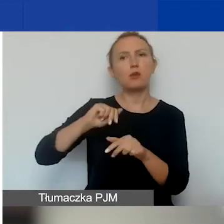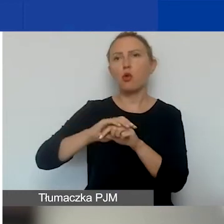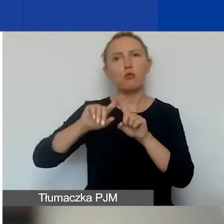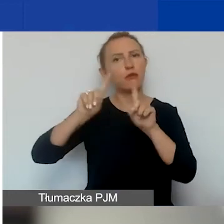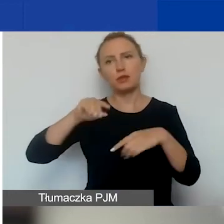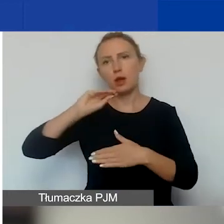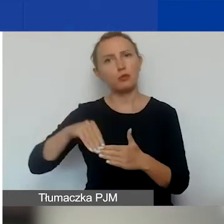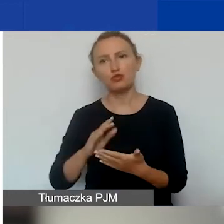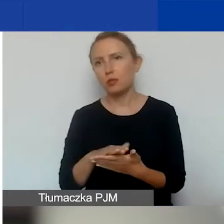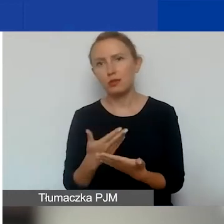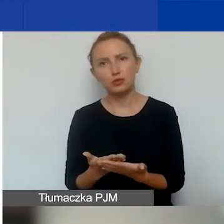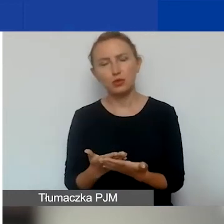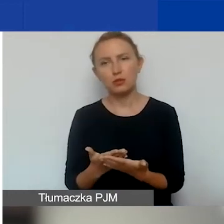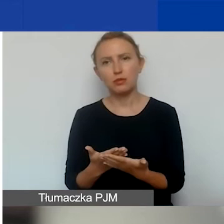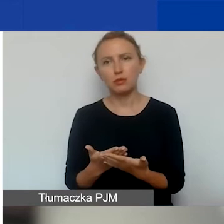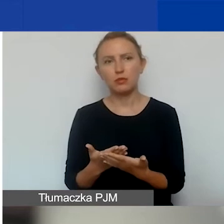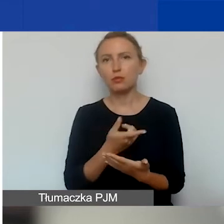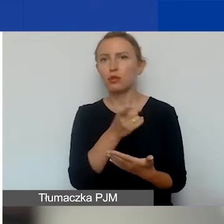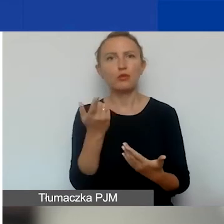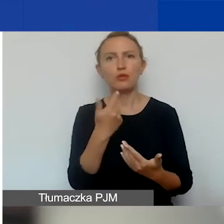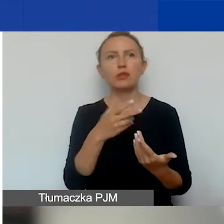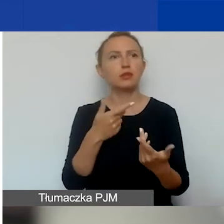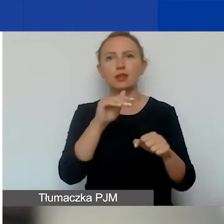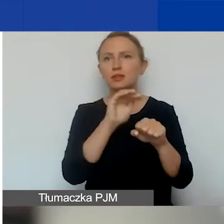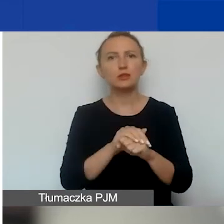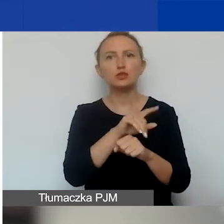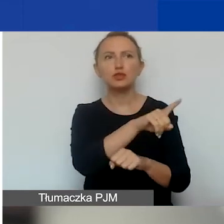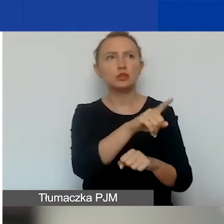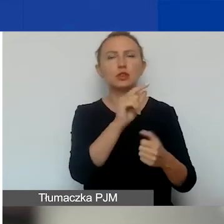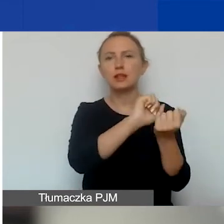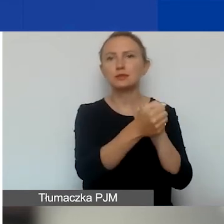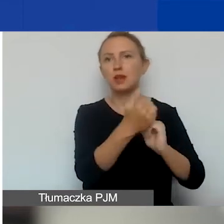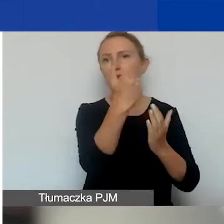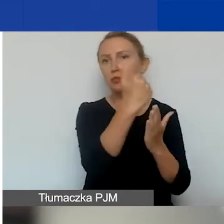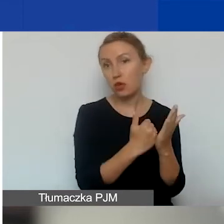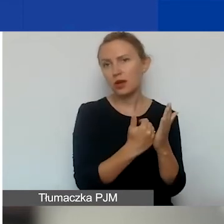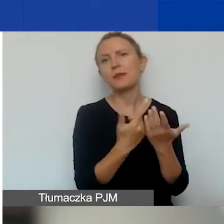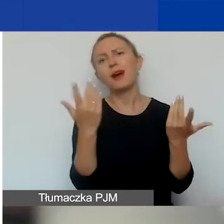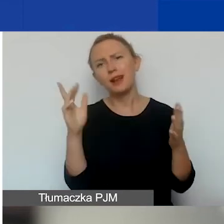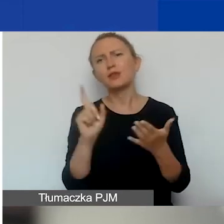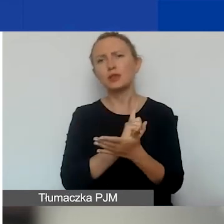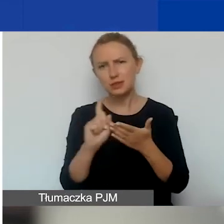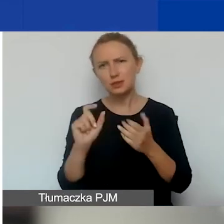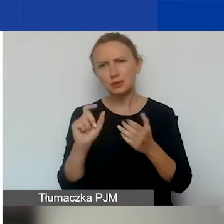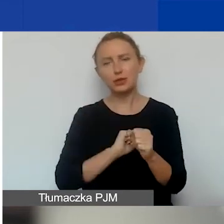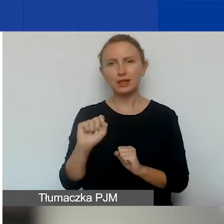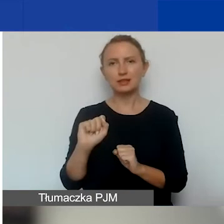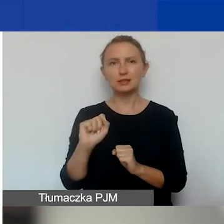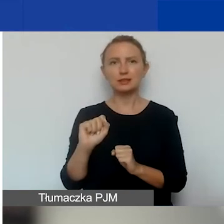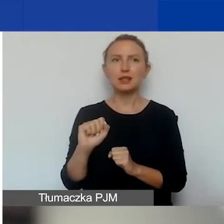bo wy się nie zgodzicie na jakieś modyfikacje, my się nie zgodzimy. Ale takie ryzyko istnieje, ale nie jest bardzo duże.